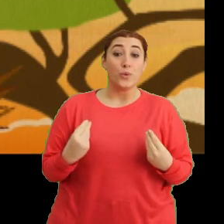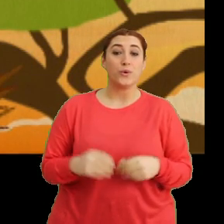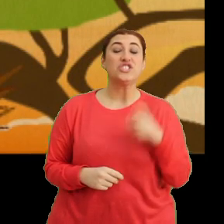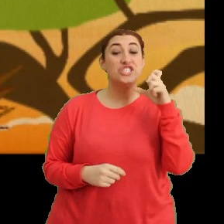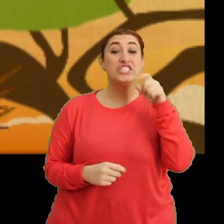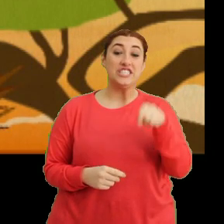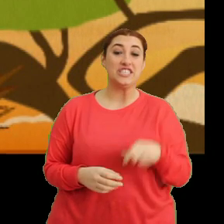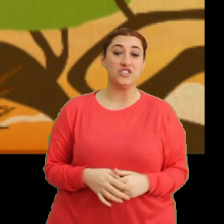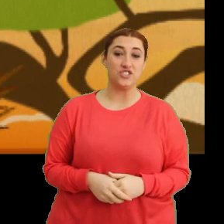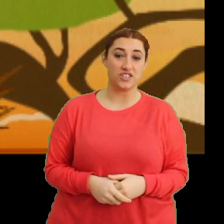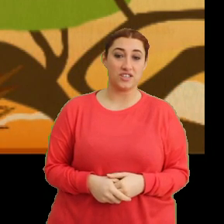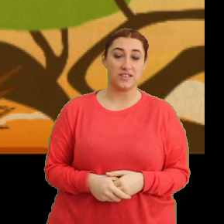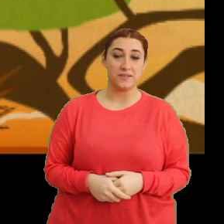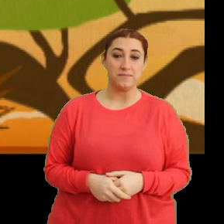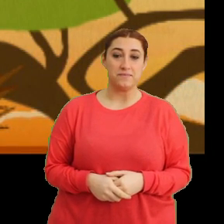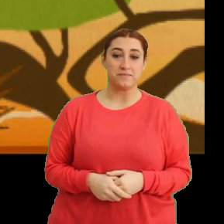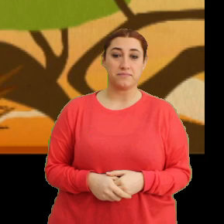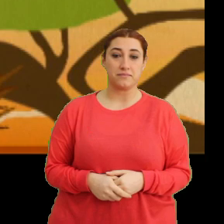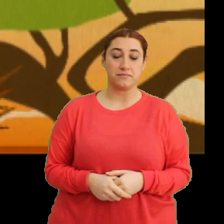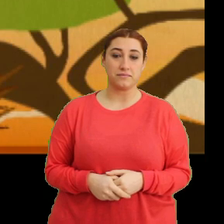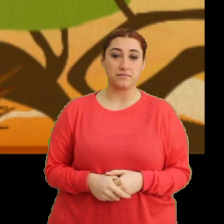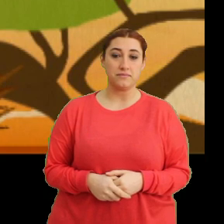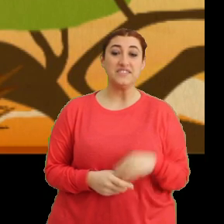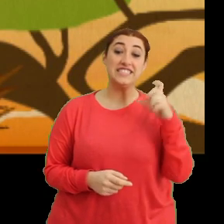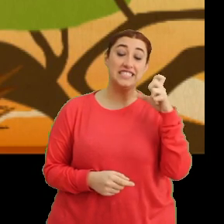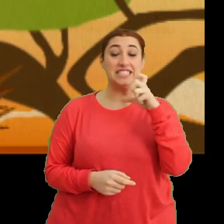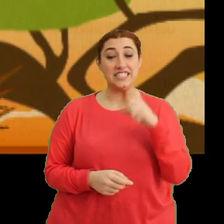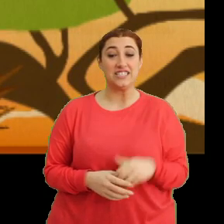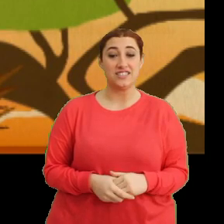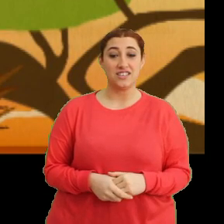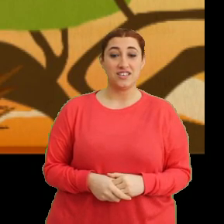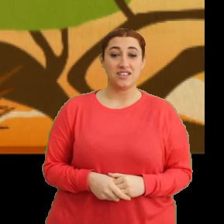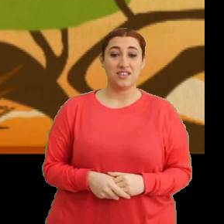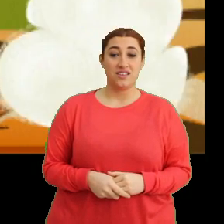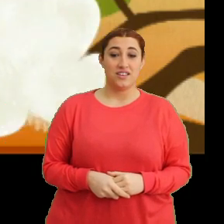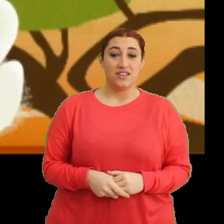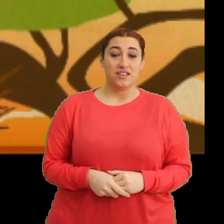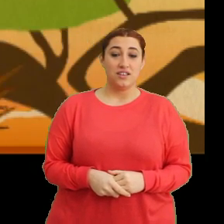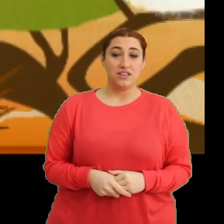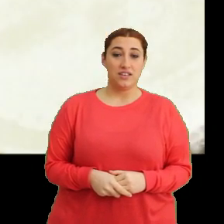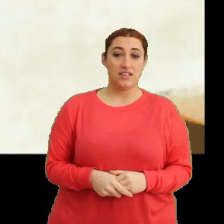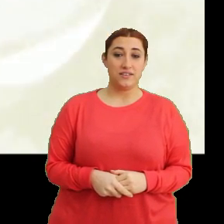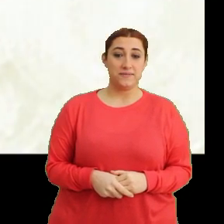“Cici cici Ciciki, cici cici Ciciki”